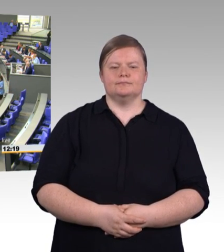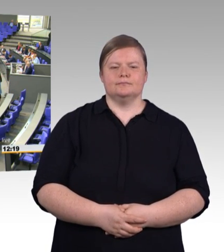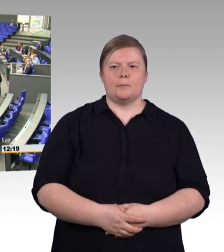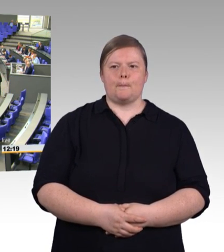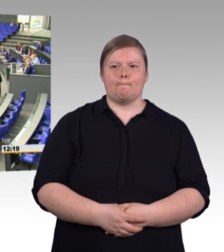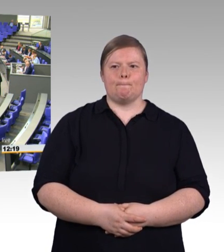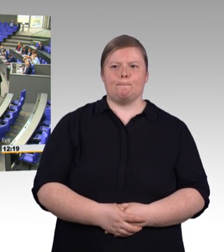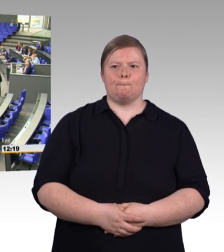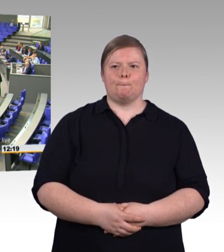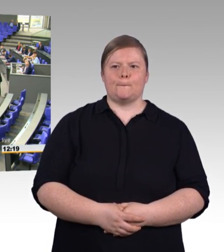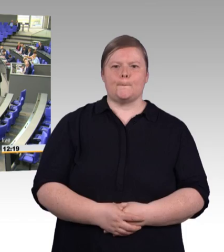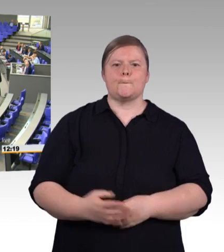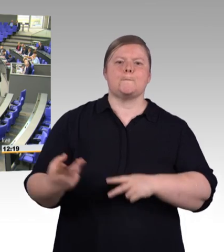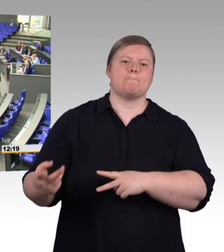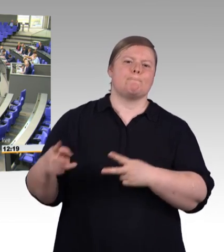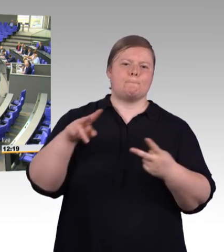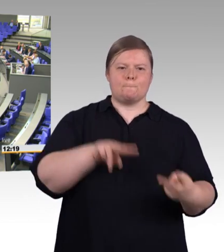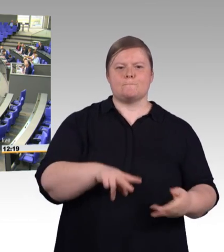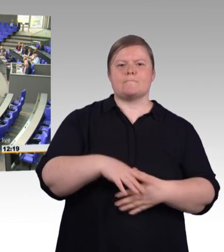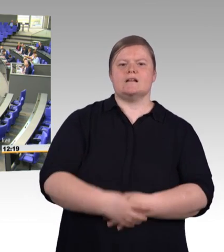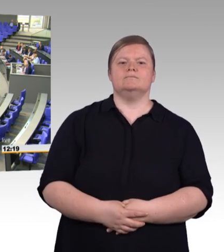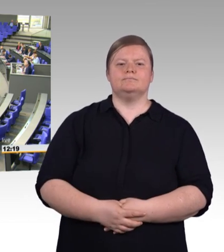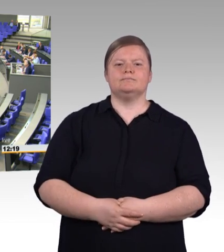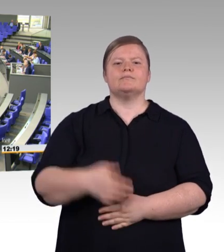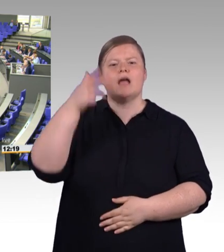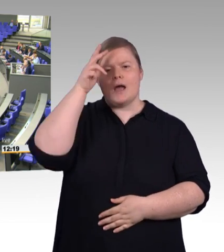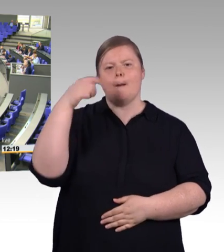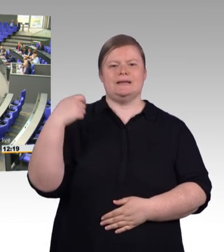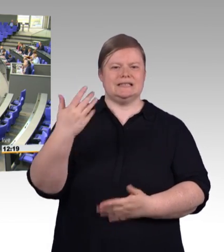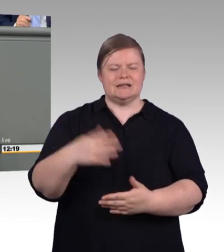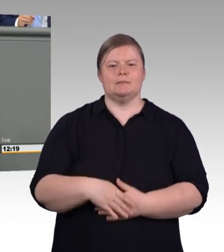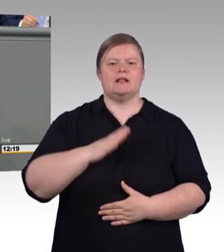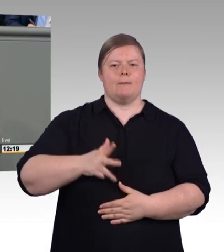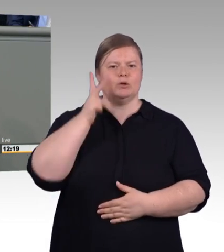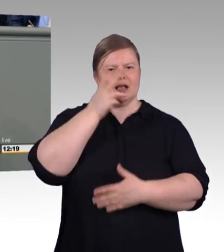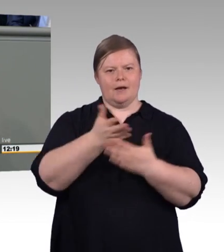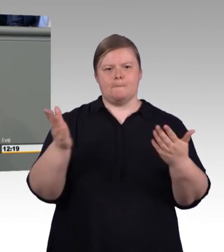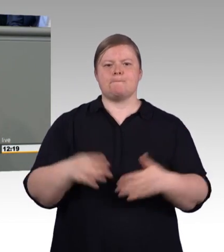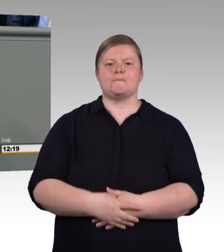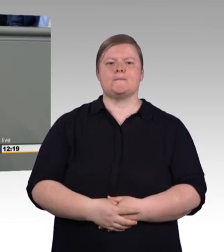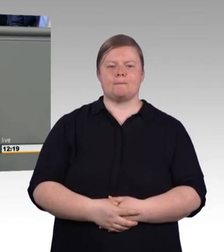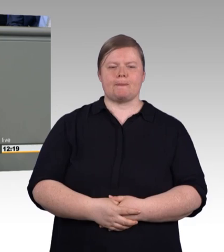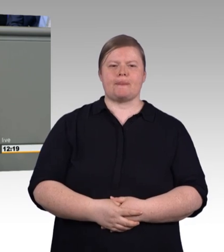5,5 Millionen Beschäftige, die Innovation und Geschäftserfolg vorantreiben.